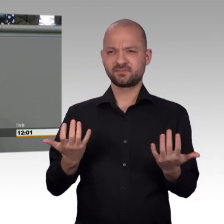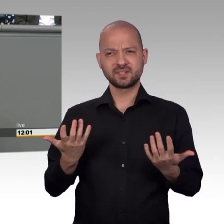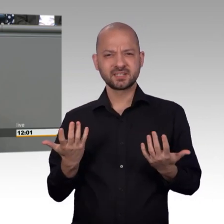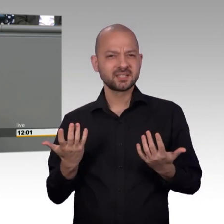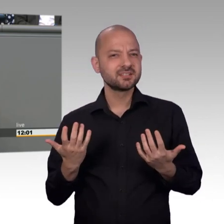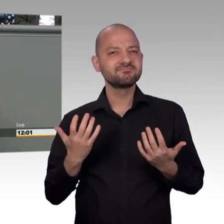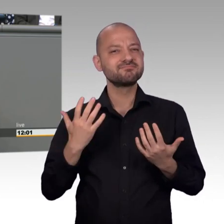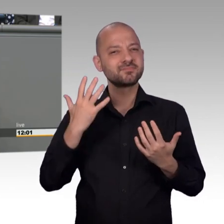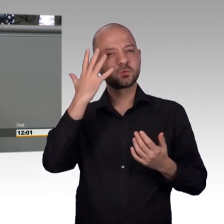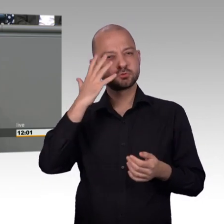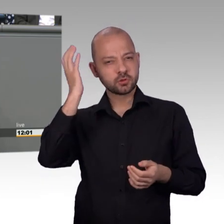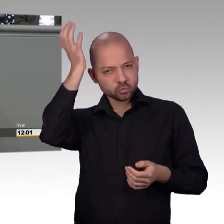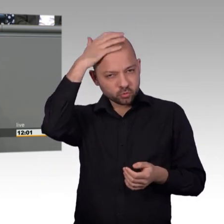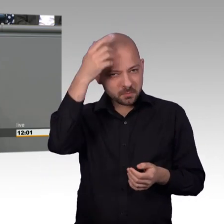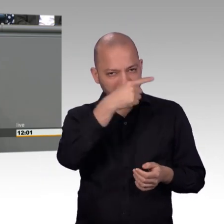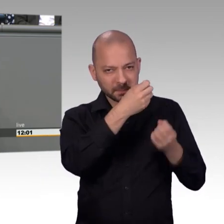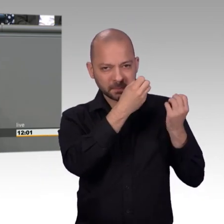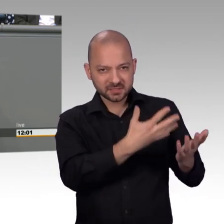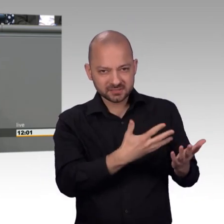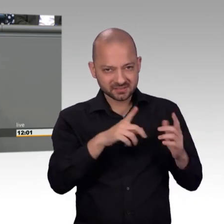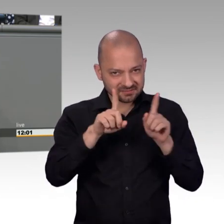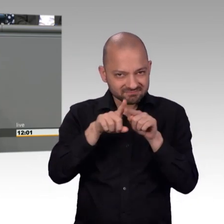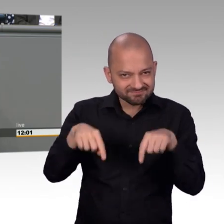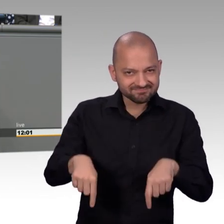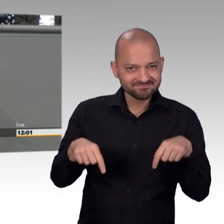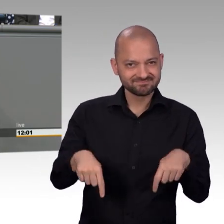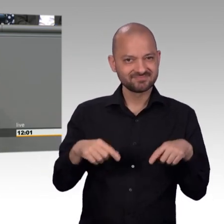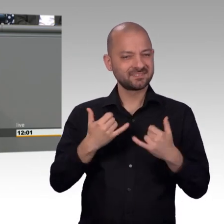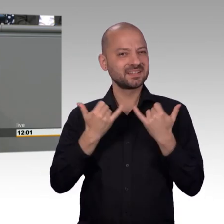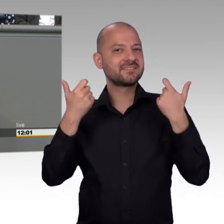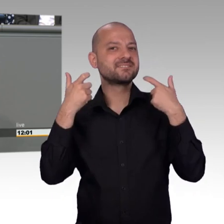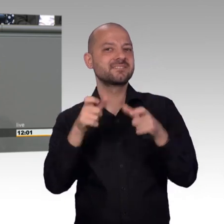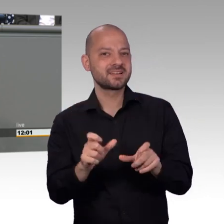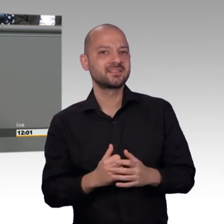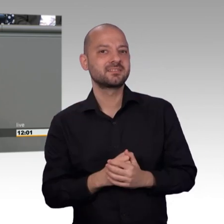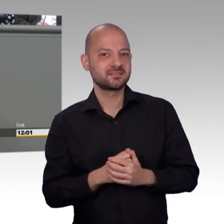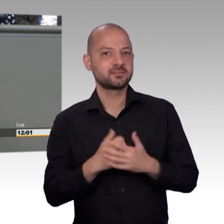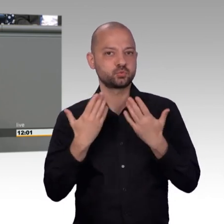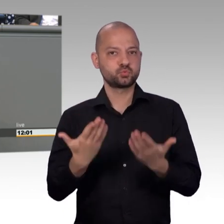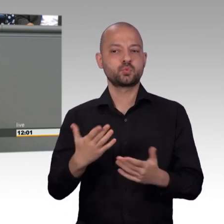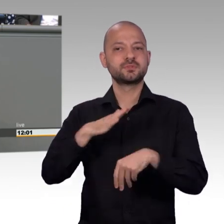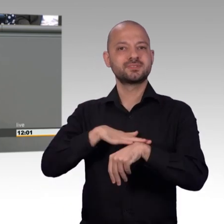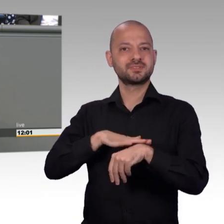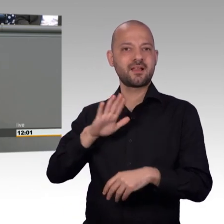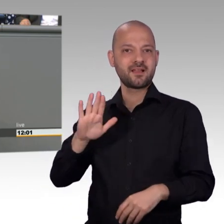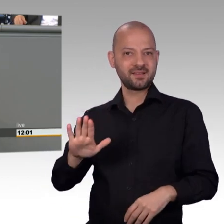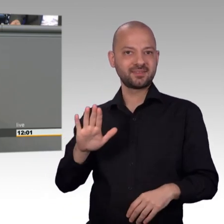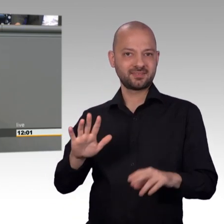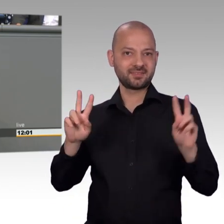einen modernen, funktionierenden Petitionsausschuss. Und das zeigt, dass Journalisten das Intellektuelle in diesem Land